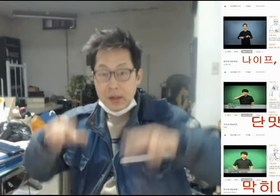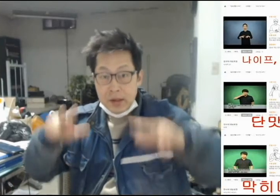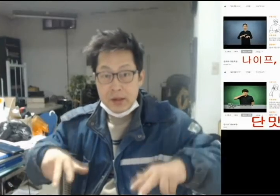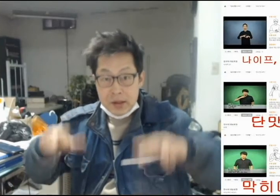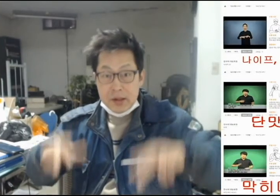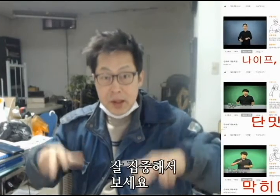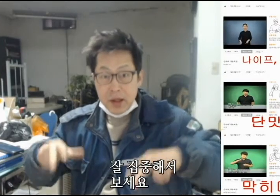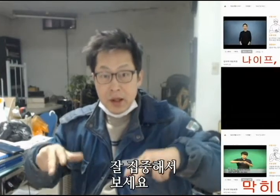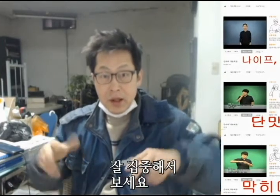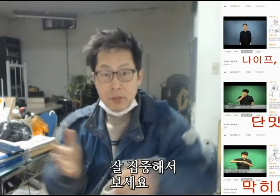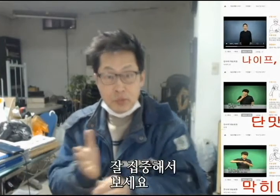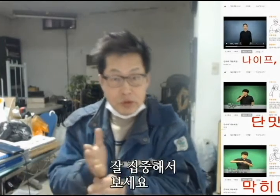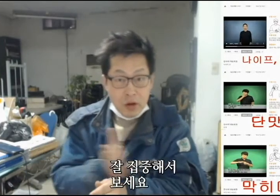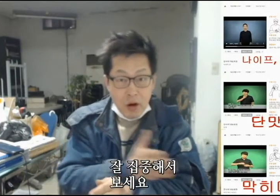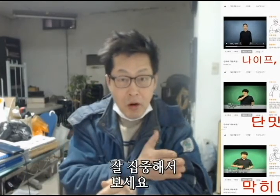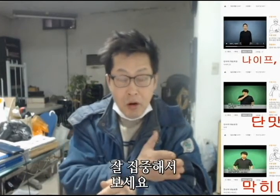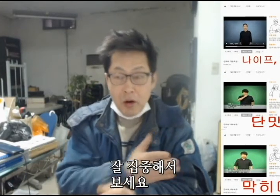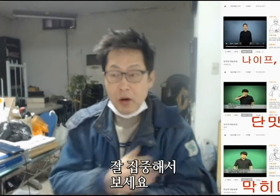[지금부터]